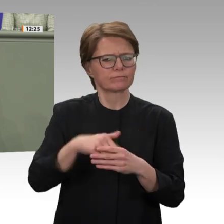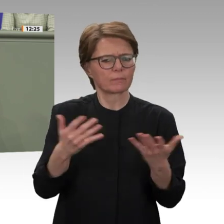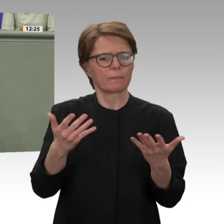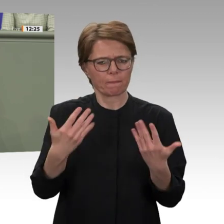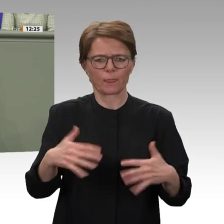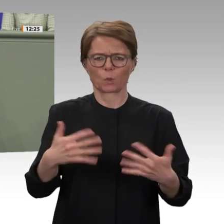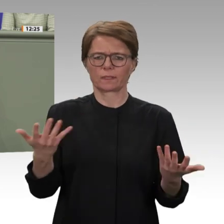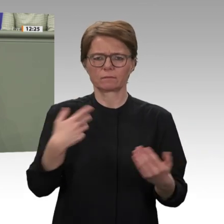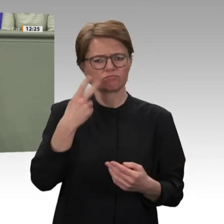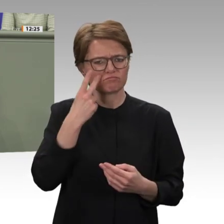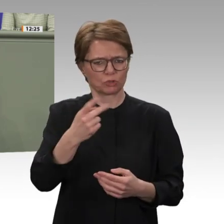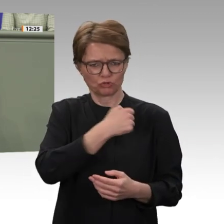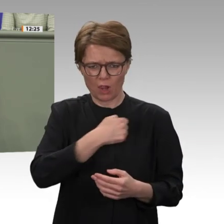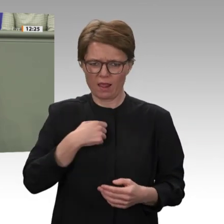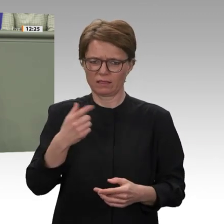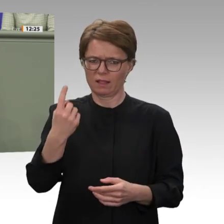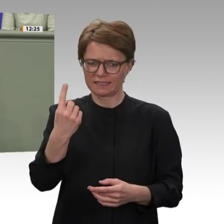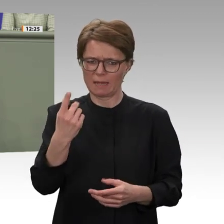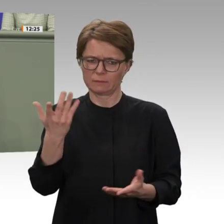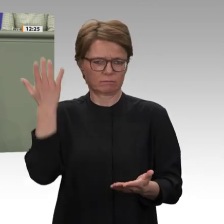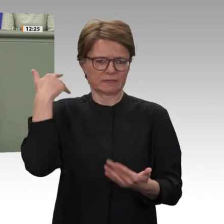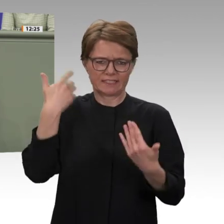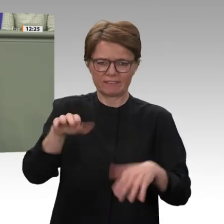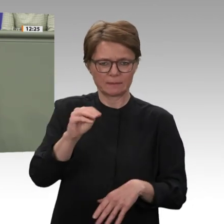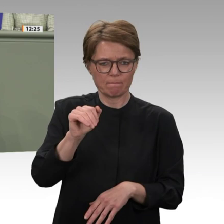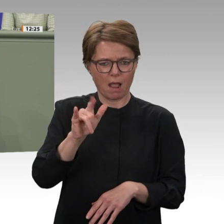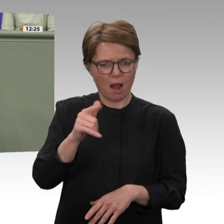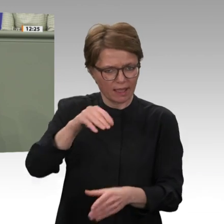Partnern wir dies kraftvoll erreichen können. Uns alle, glaube ich, eint das Ziel, dass